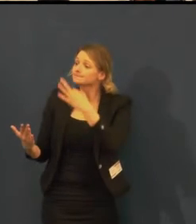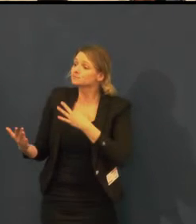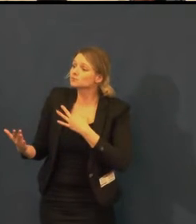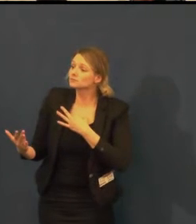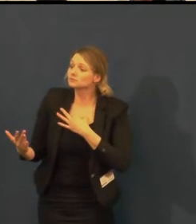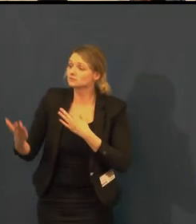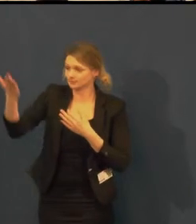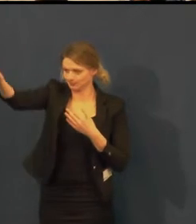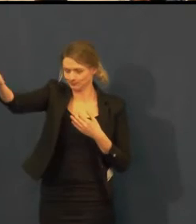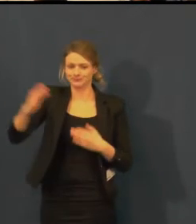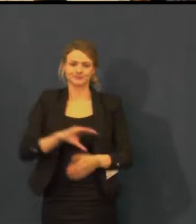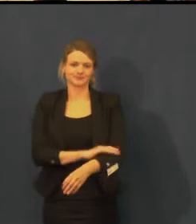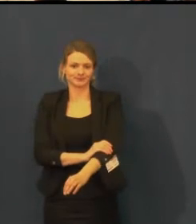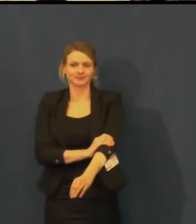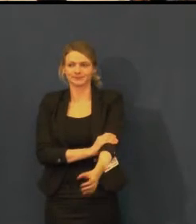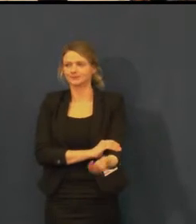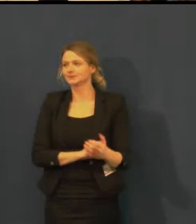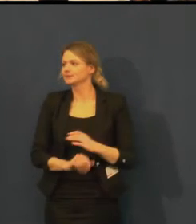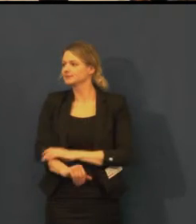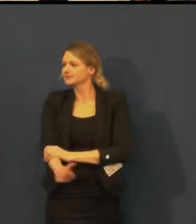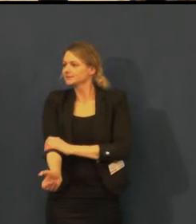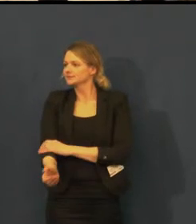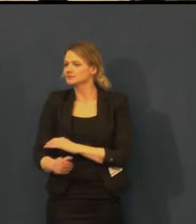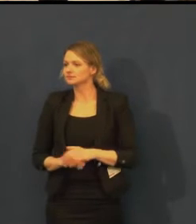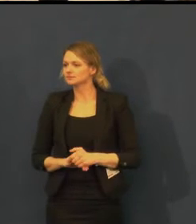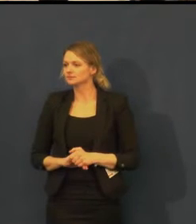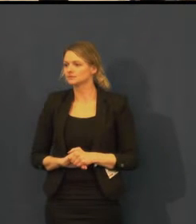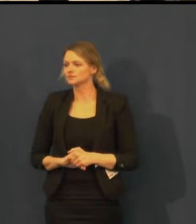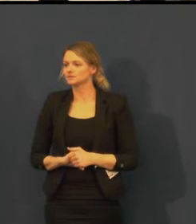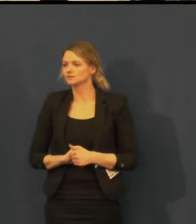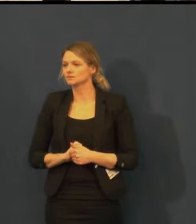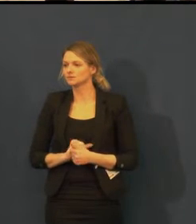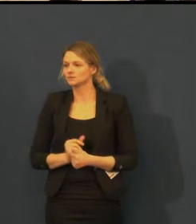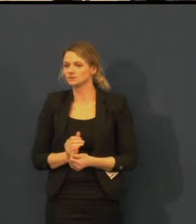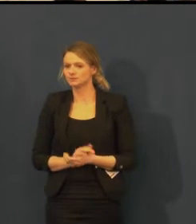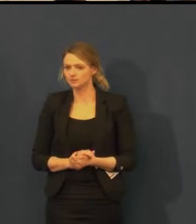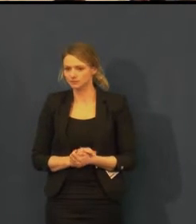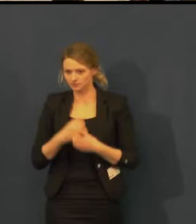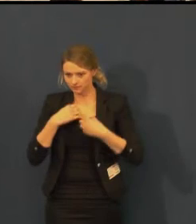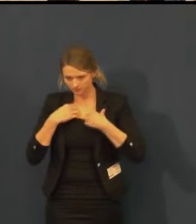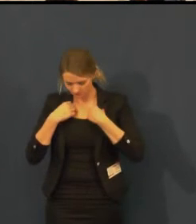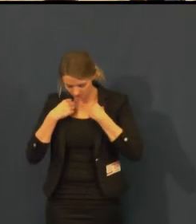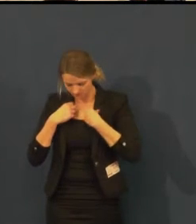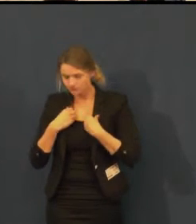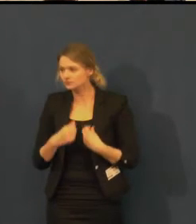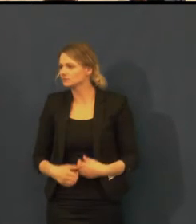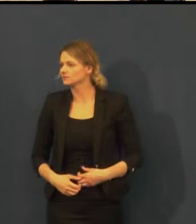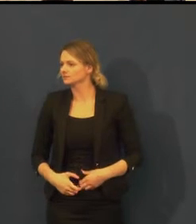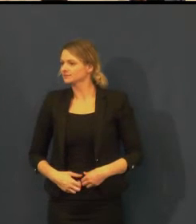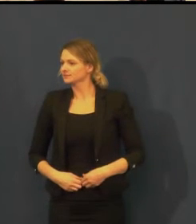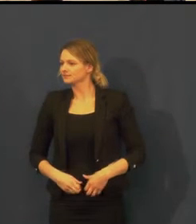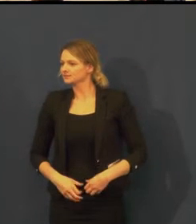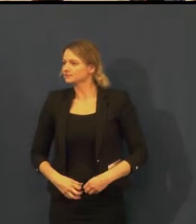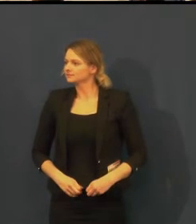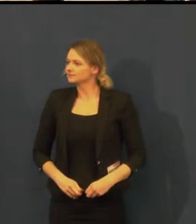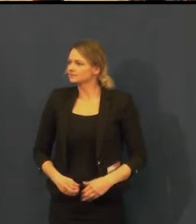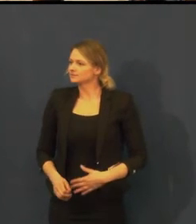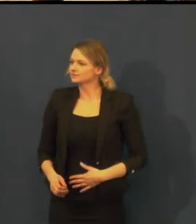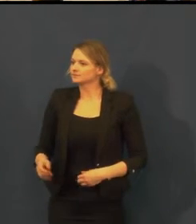Ano, máme dotaz, pan Kratochvíl.